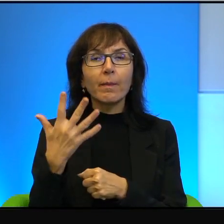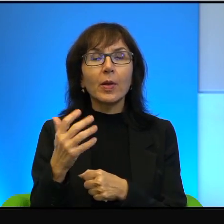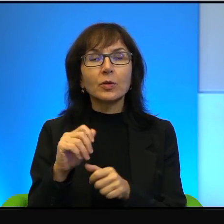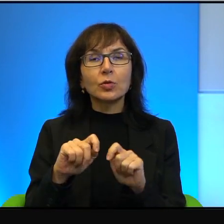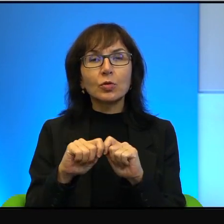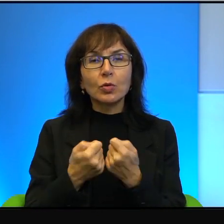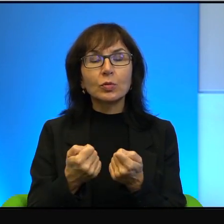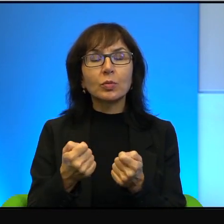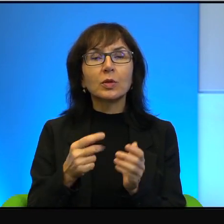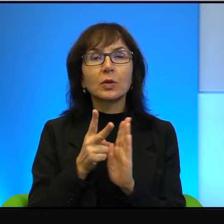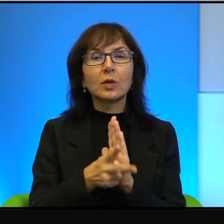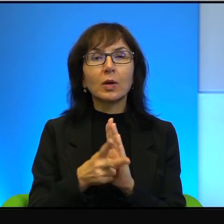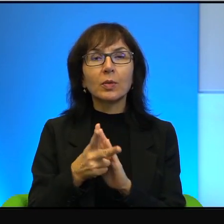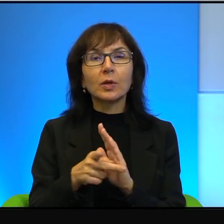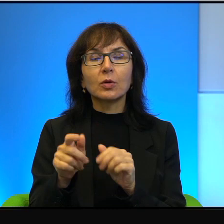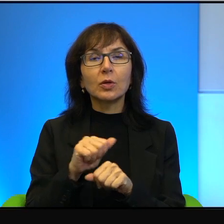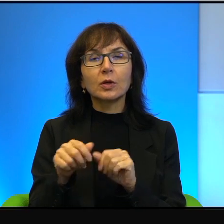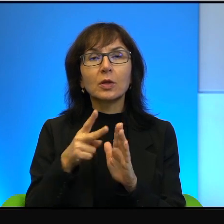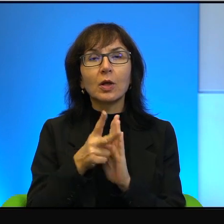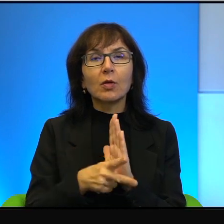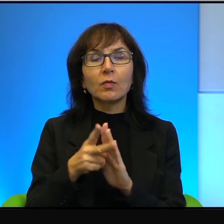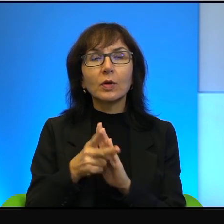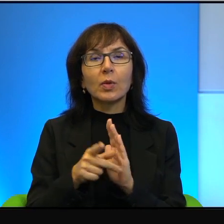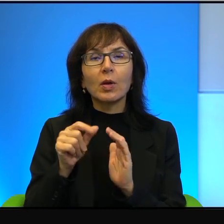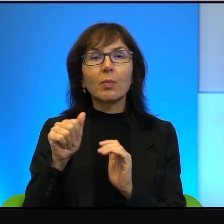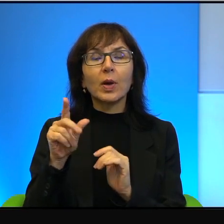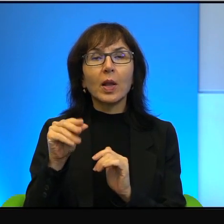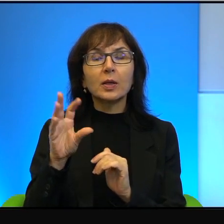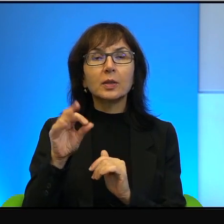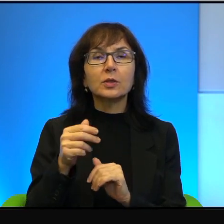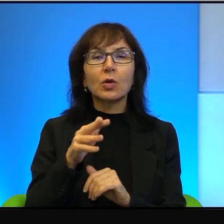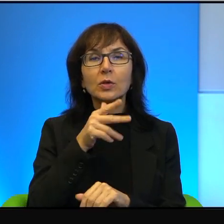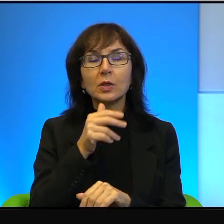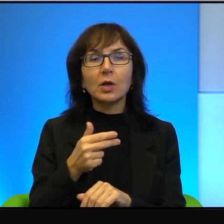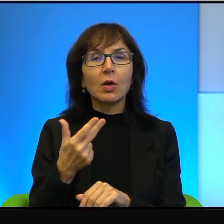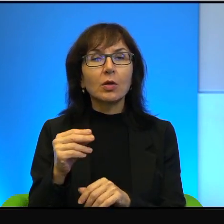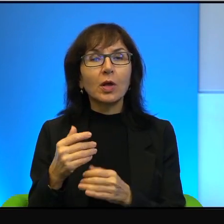To jest film, Pani powiedziała, palestyńsko-izraelski, ja bym powiedział inaczej, to jest film izraelsko-palestyński.